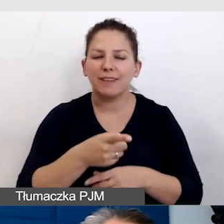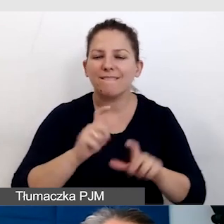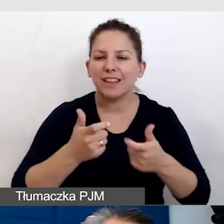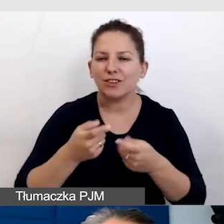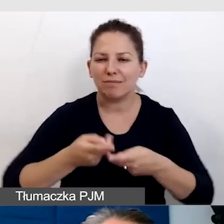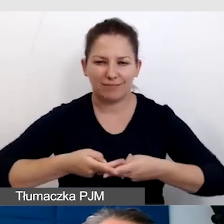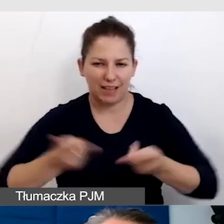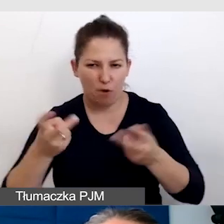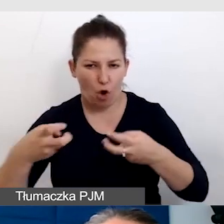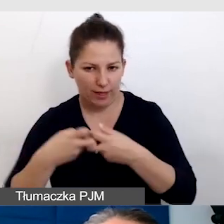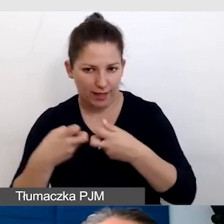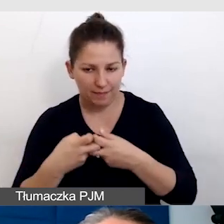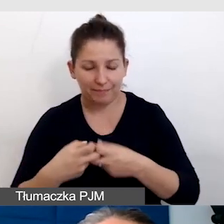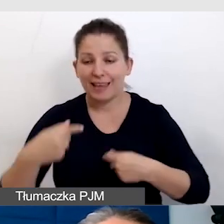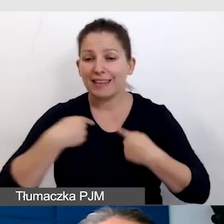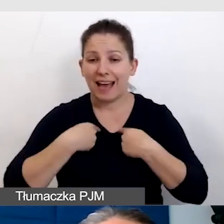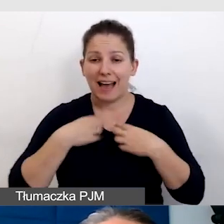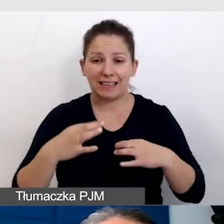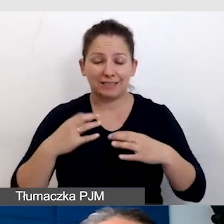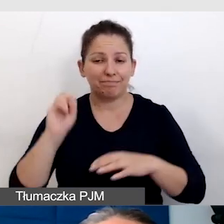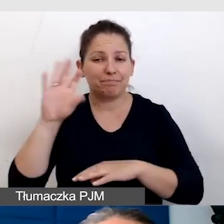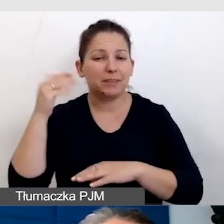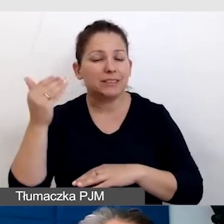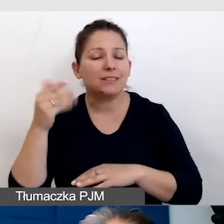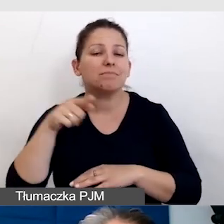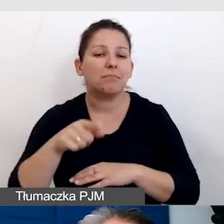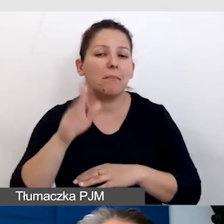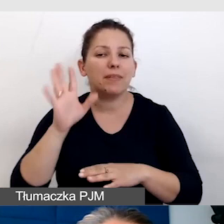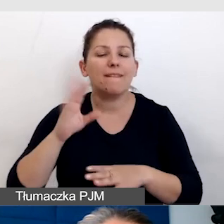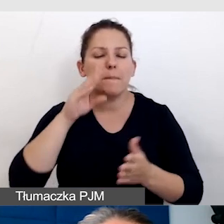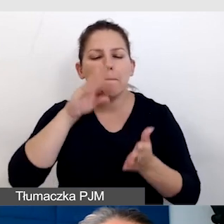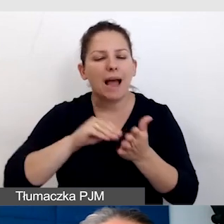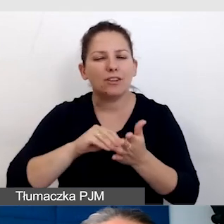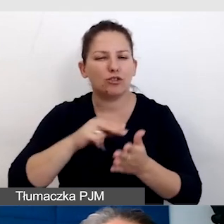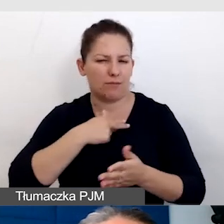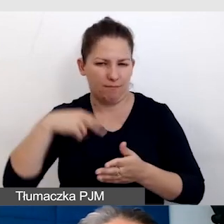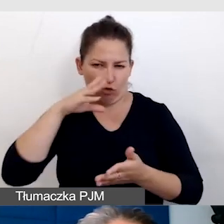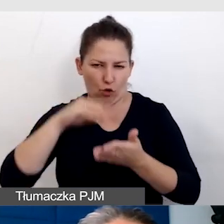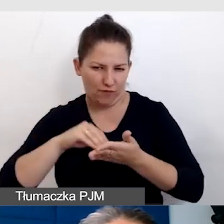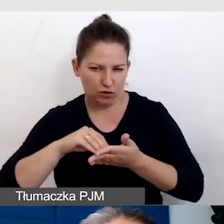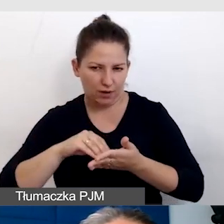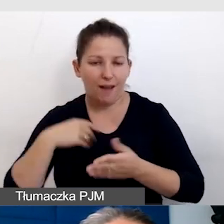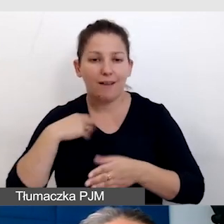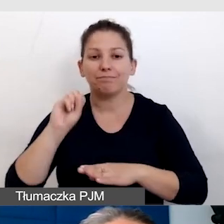Ja będę tutaj prezentowała nasze doświadczenia praktyczne. Wyświetlam prezentację.